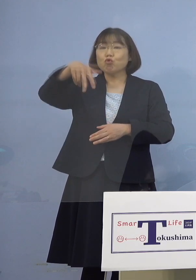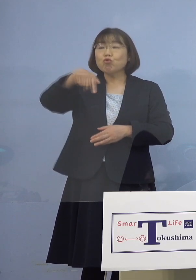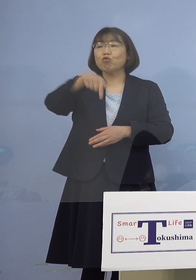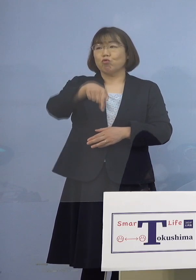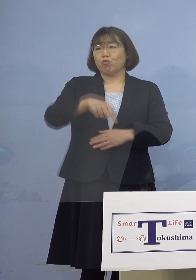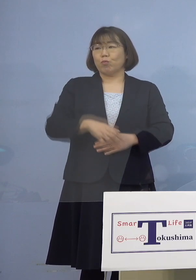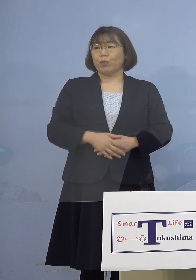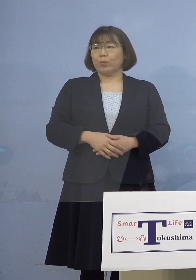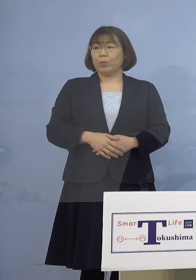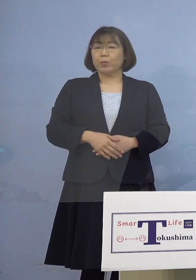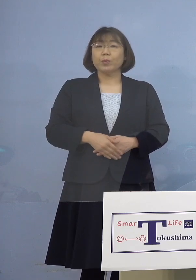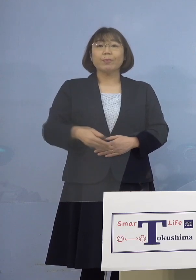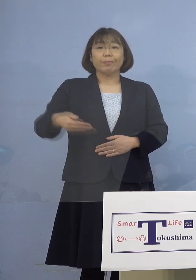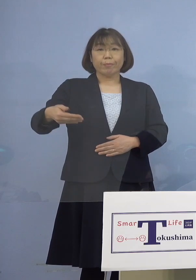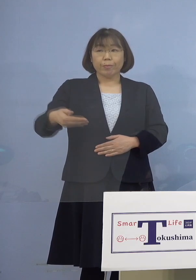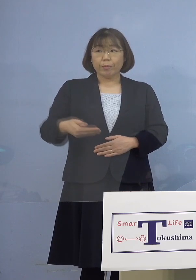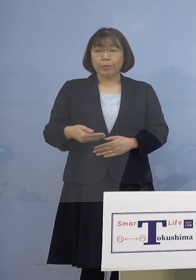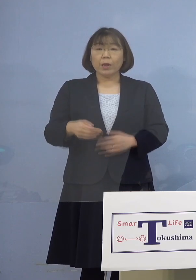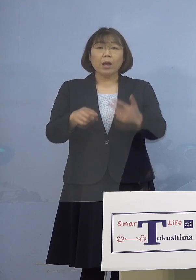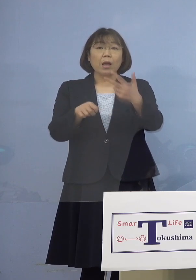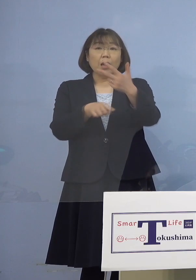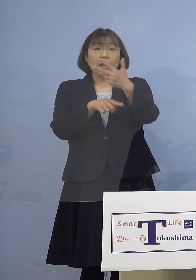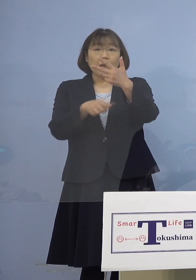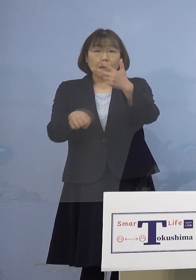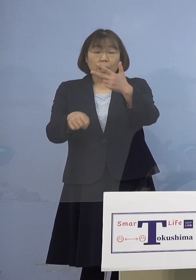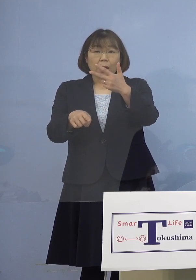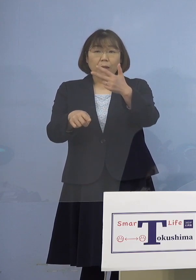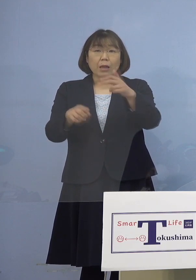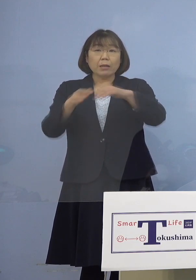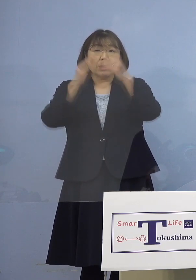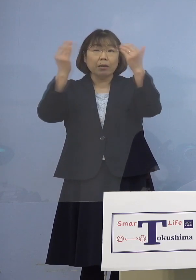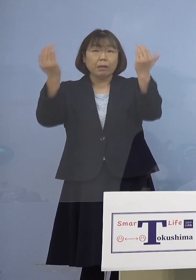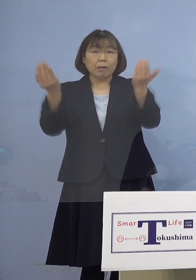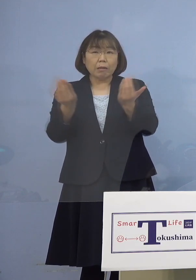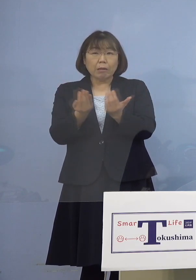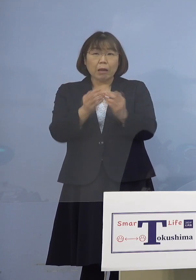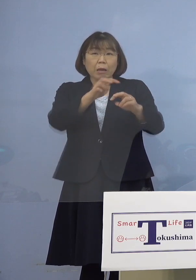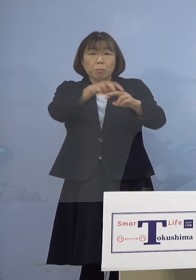（幹事者・四国放送） ちょうどその7人が フルメンバーということですか